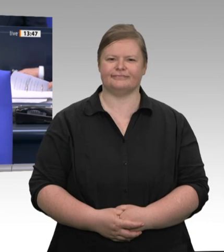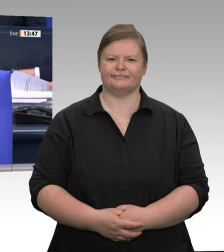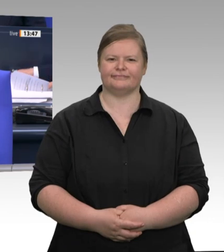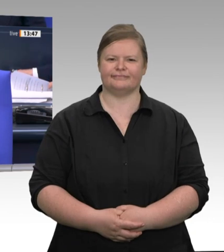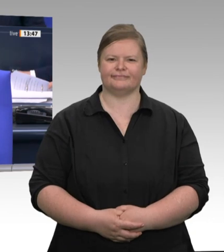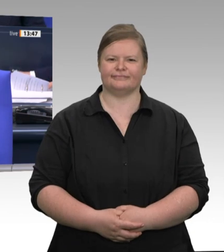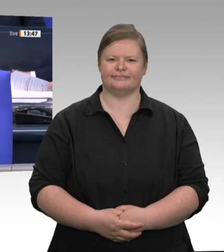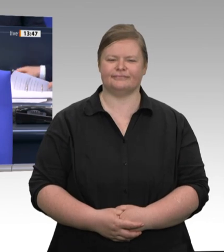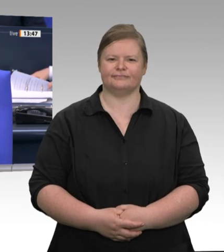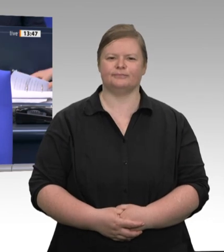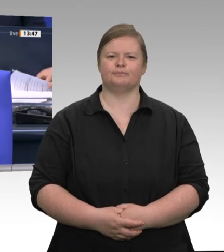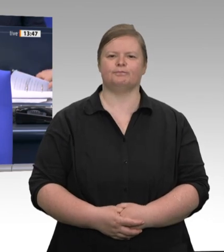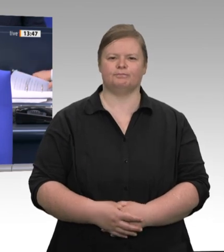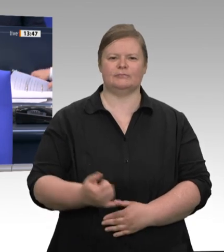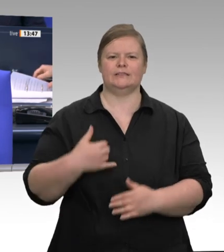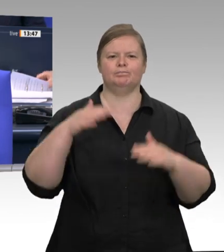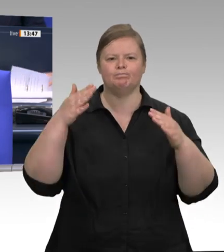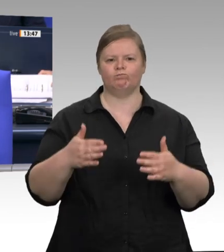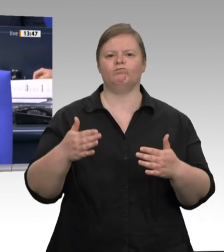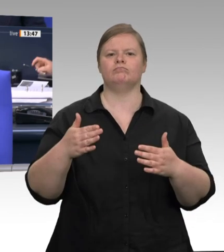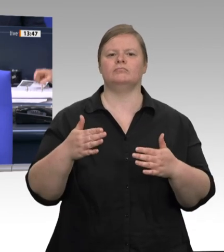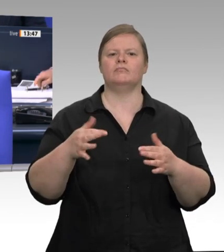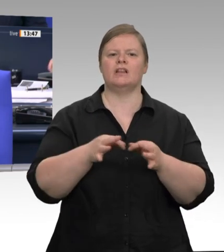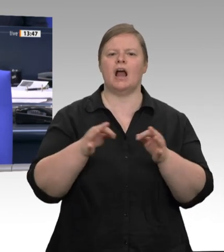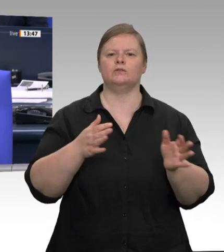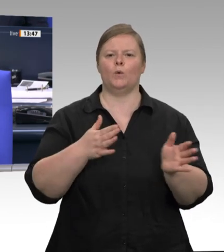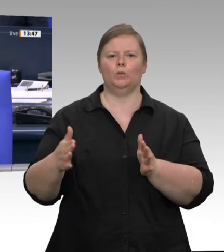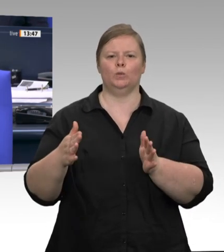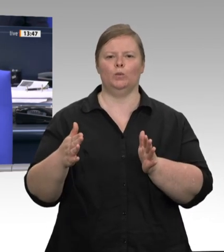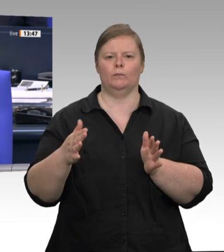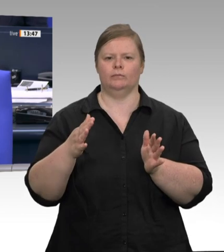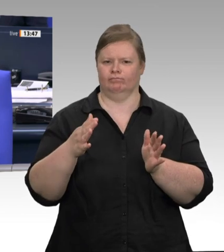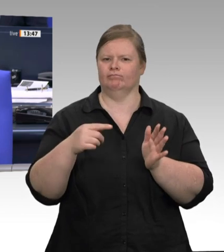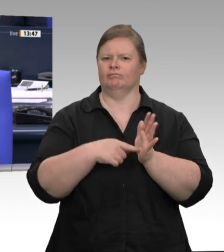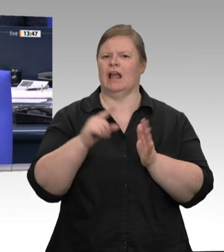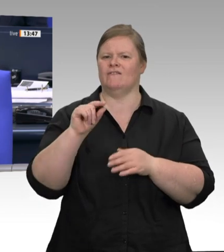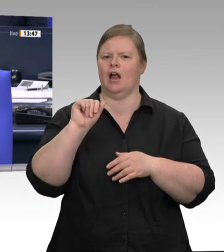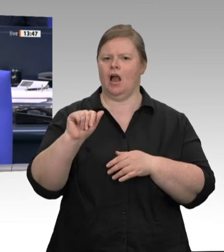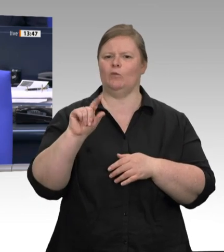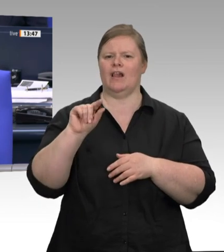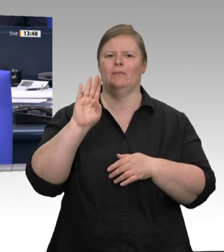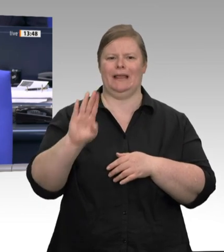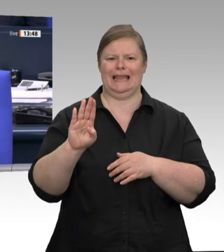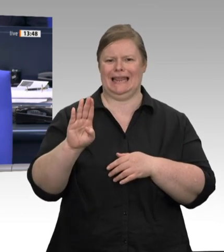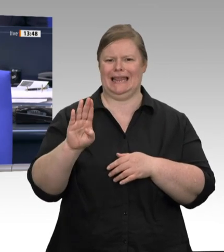LINKE mit dem Titel Arbeitnehmerrechte sowie Arbeits und Gesundheitsschutz in der Fleischindustrie